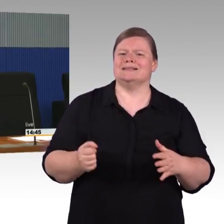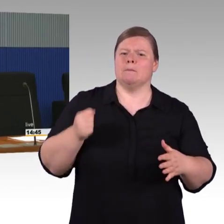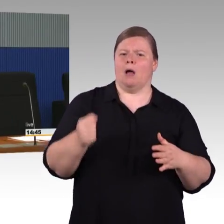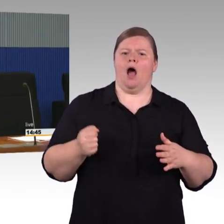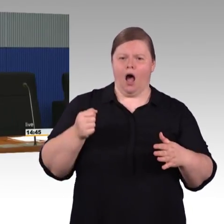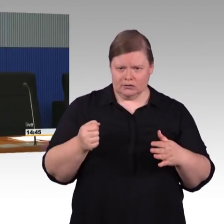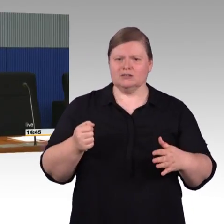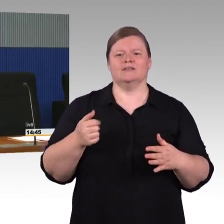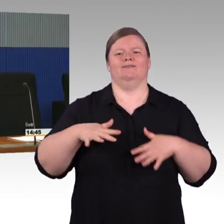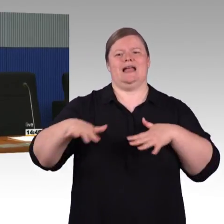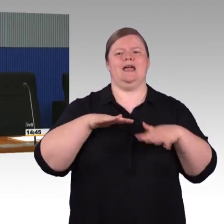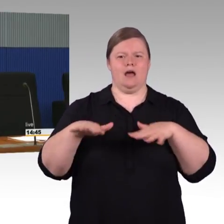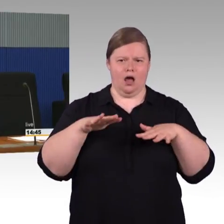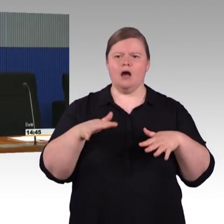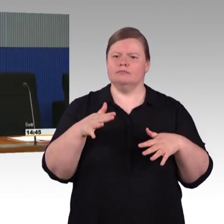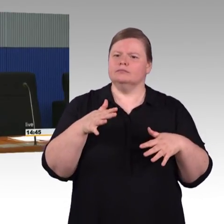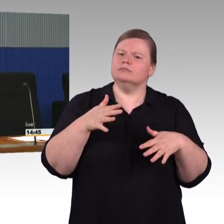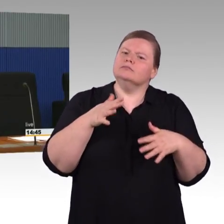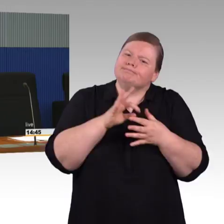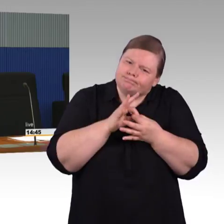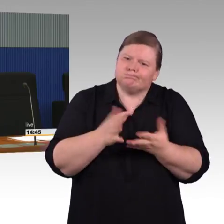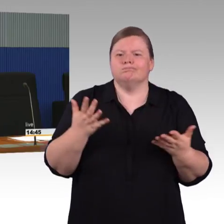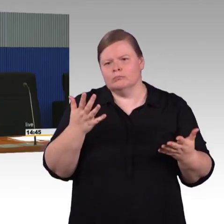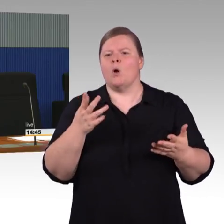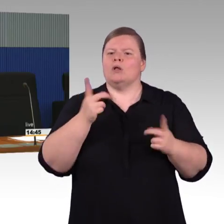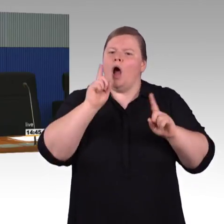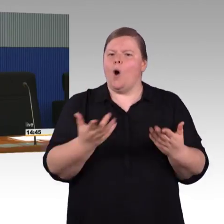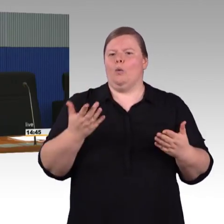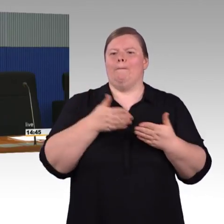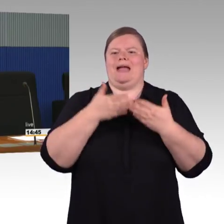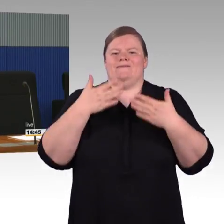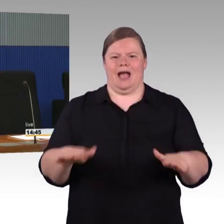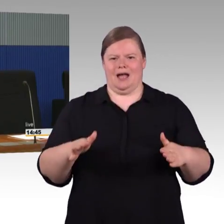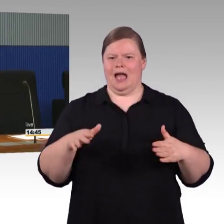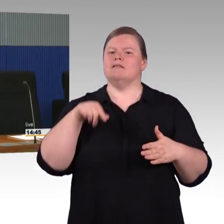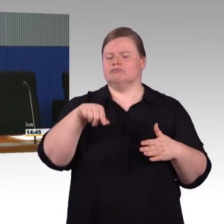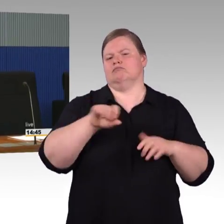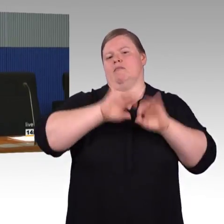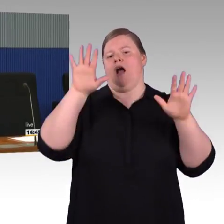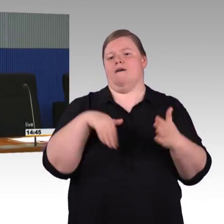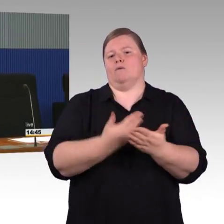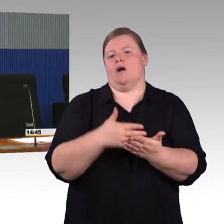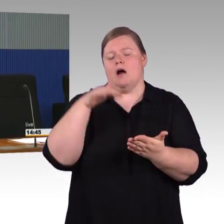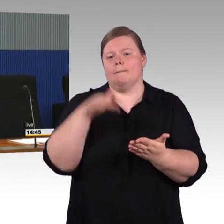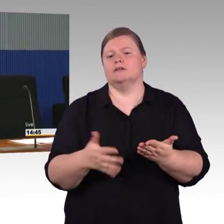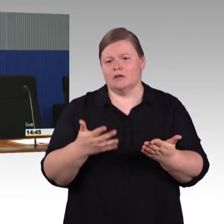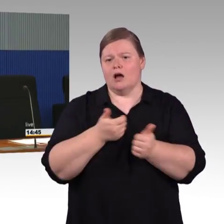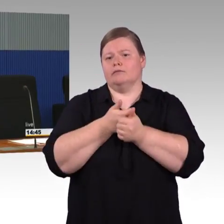dass eine Station überhaupt in Betrieb gehen kann. Zu Stationen, die jetzt noch nicht barrierefrei sind, da muss ich davon ausgehen,